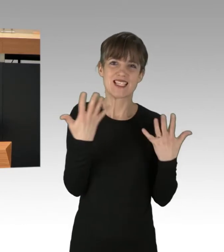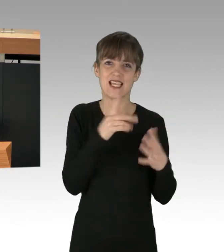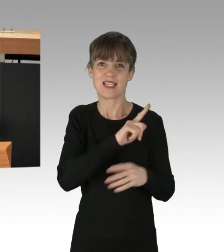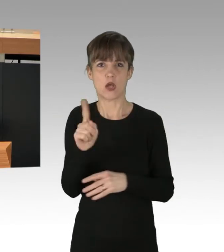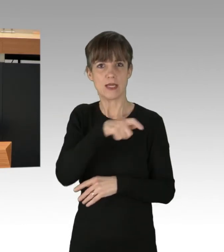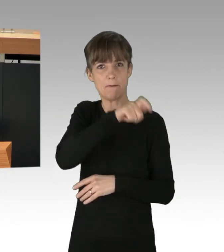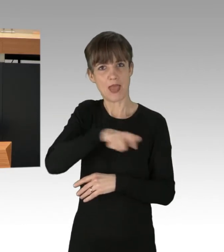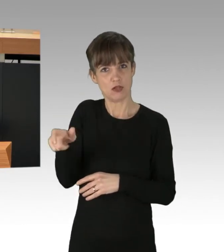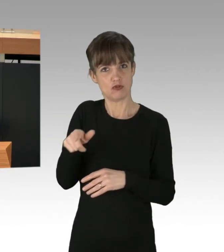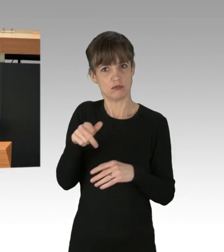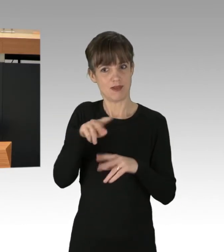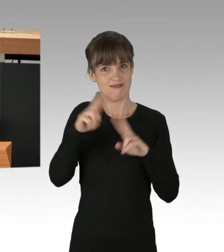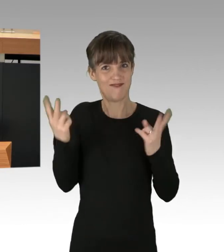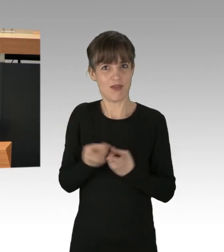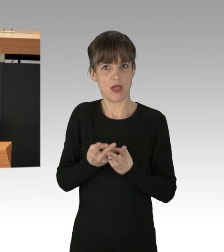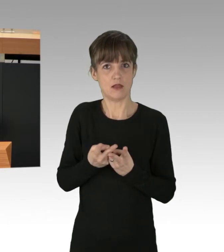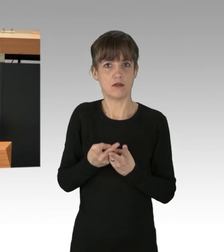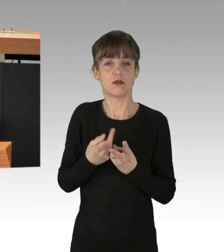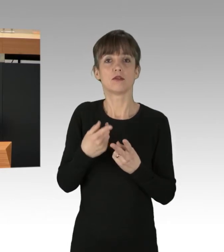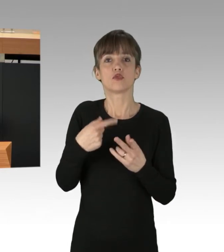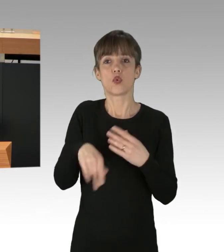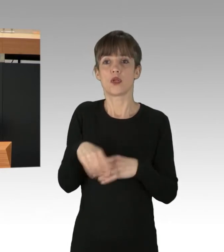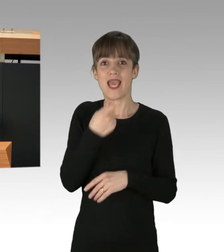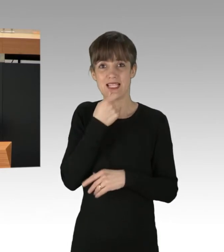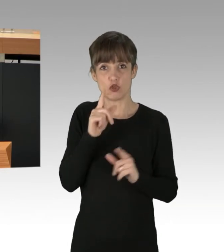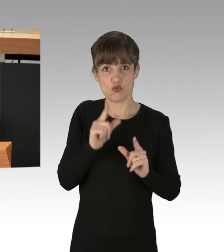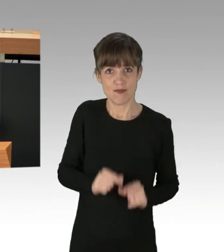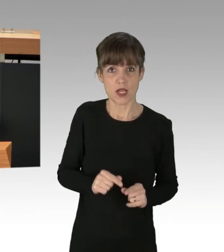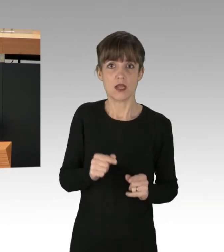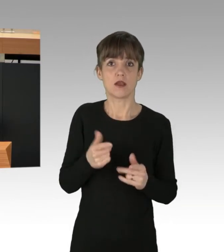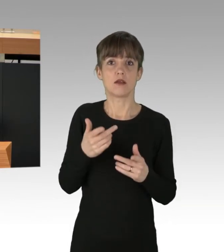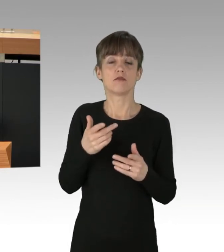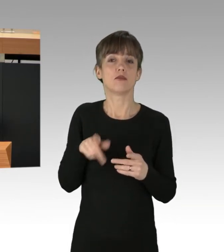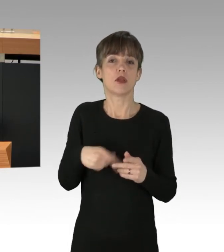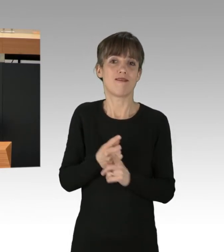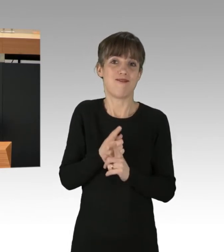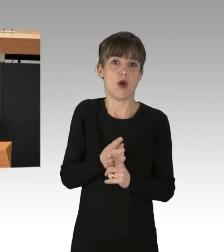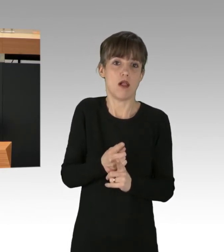an Unterernährung und den medizinischen Folgen sterben, wird klar, dass wir hier nicht über blockierte Straßen reden,